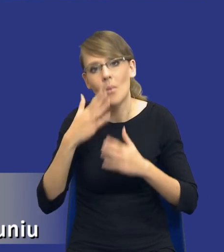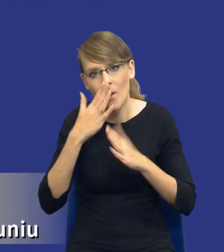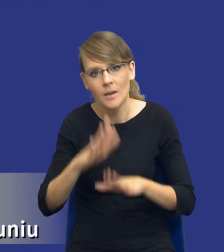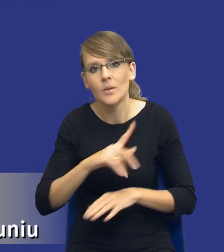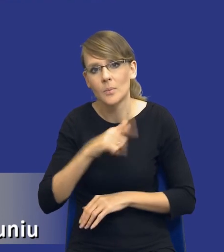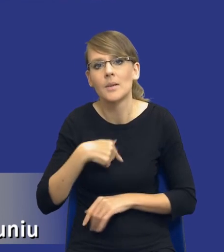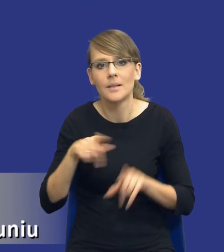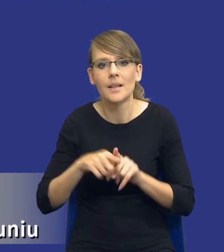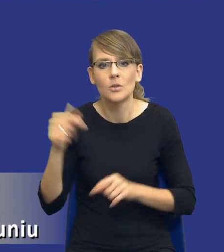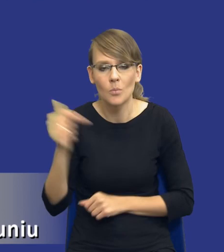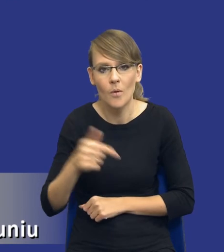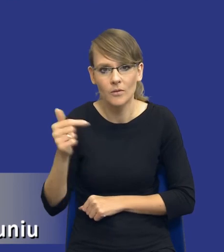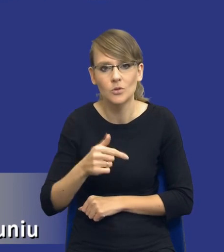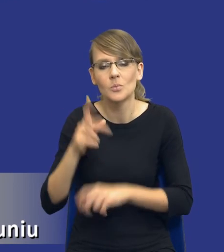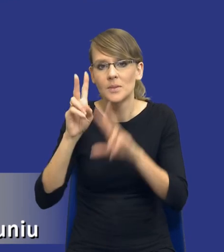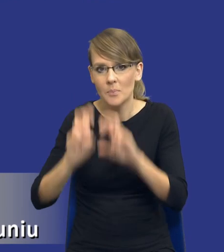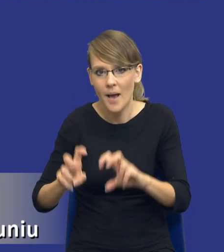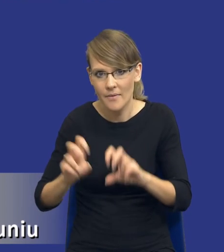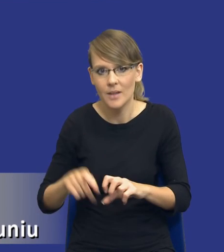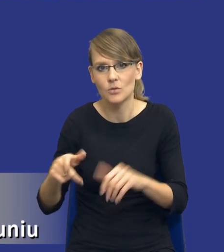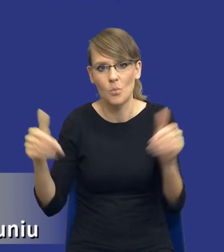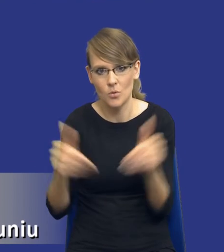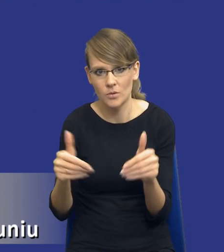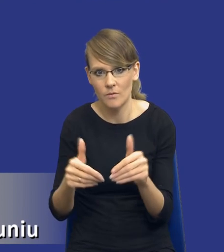mieć tą, czy powinniśmy zbadać możliwość zaspokojenia tych